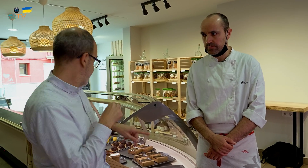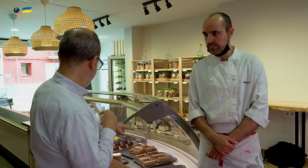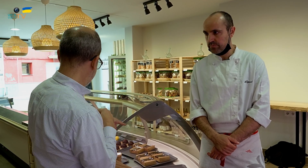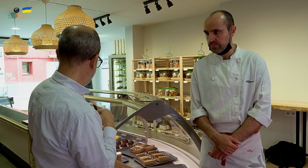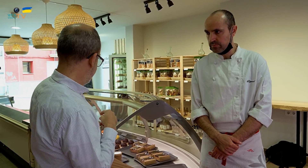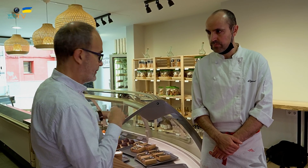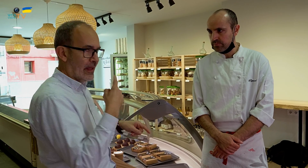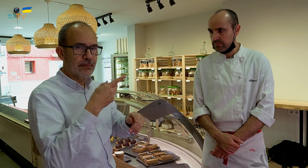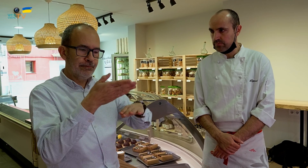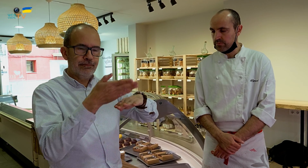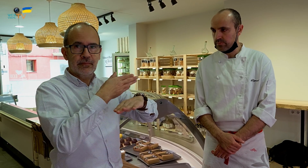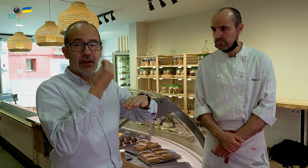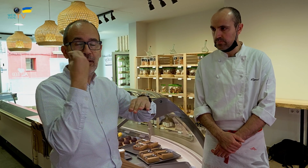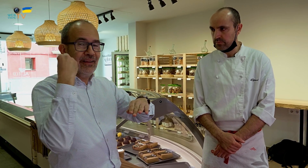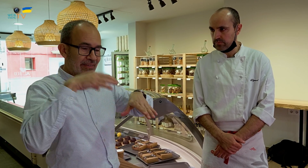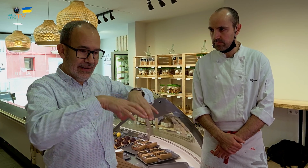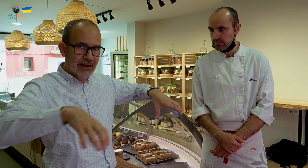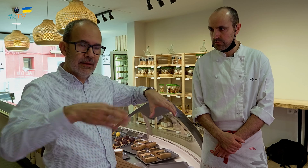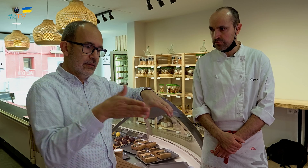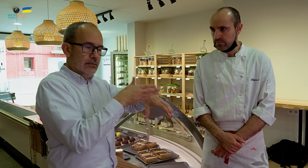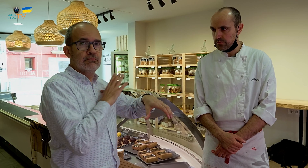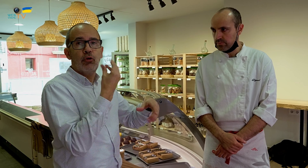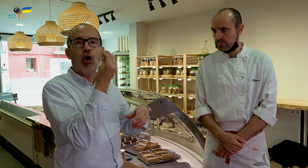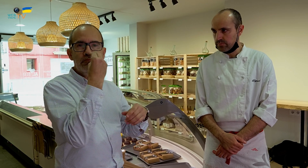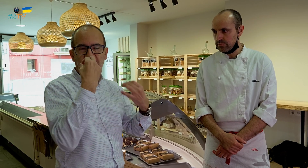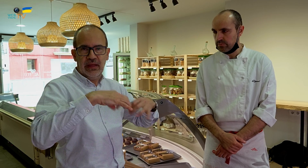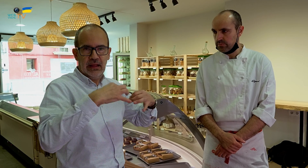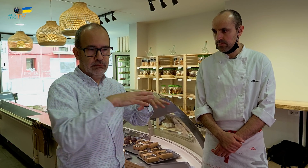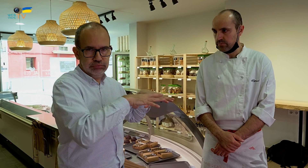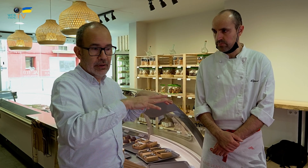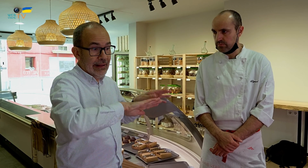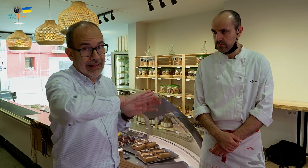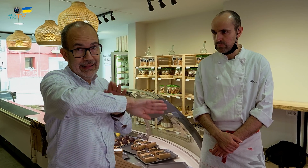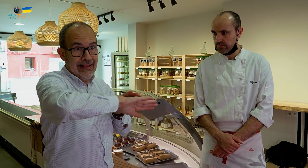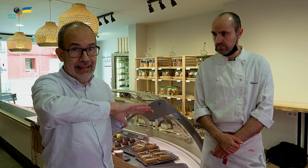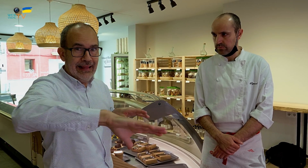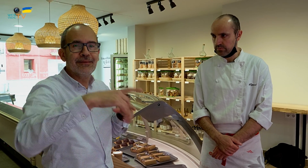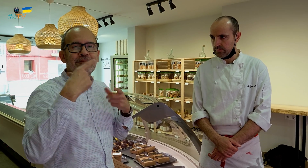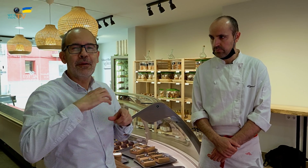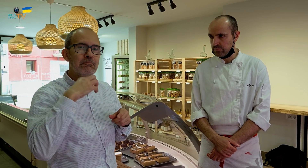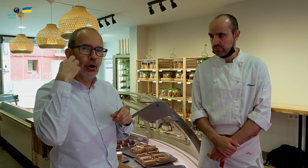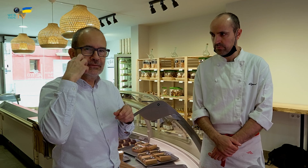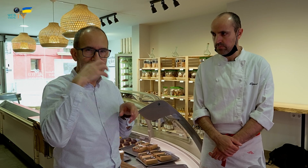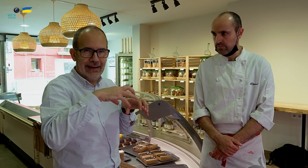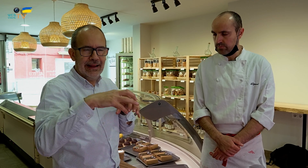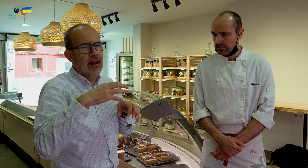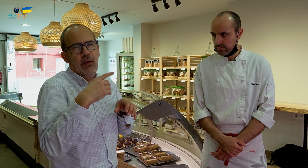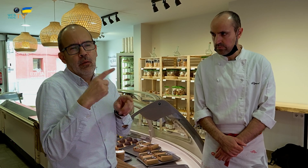En este escaparate, hay, en el compartimento más a la izquierda, la nevera con la comida normal, y en el del lado derecho, los postres,